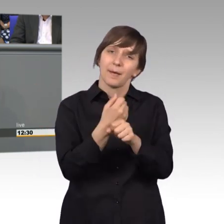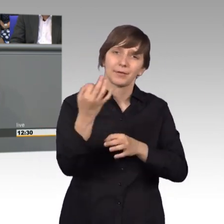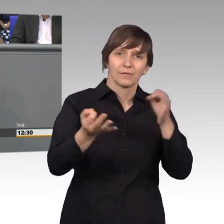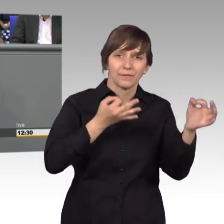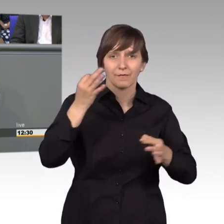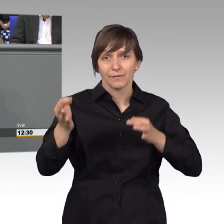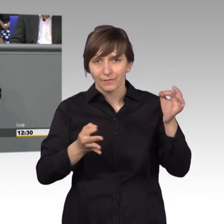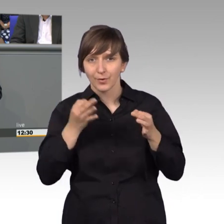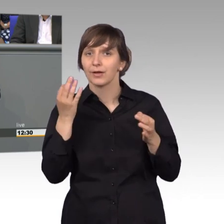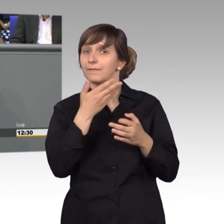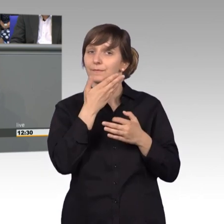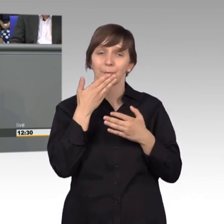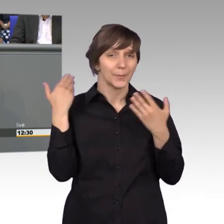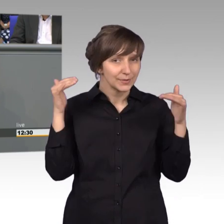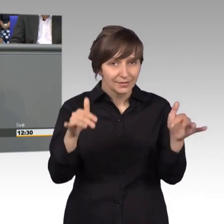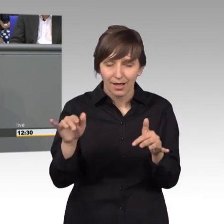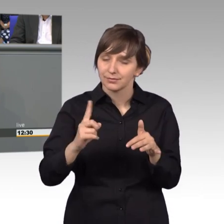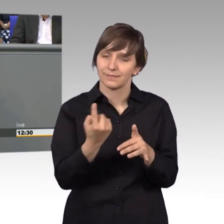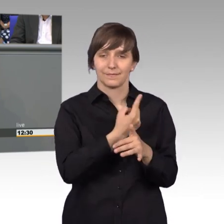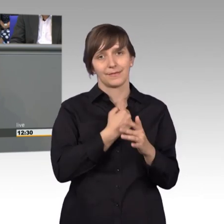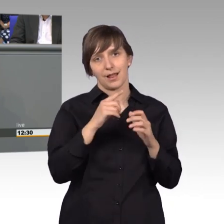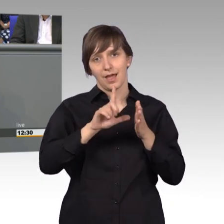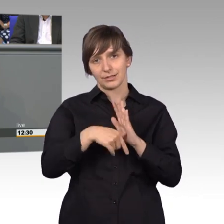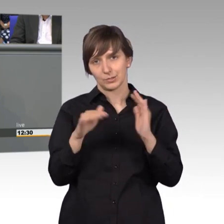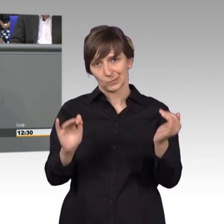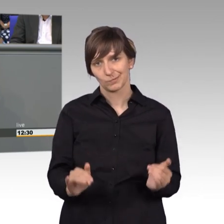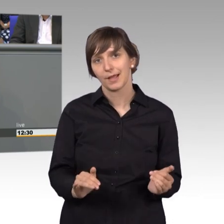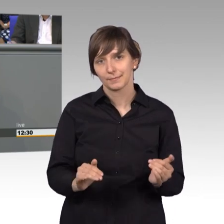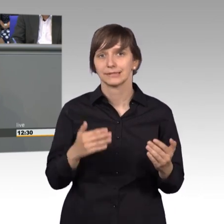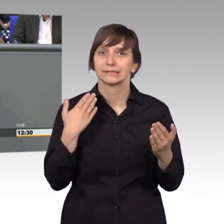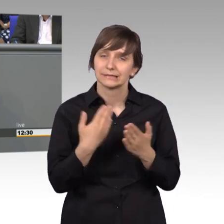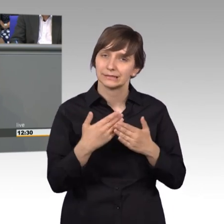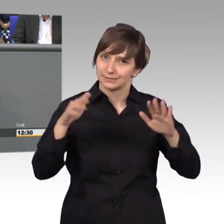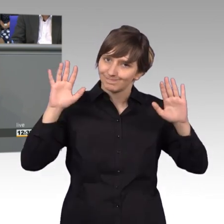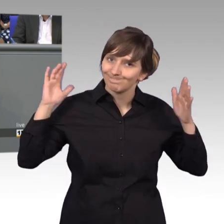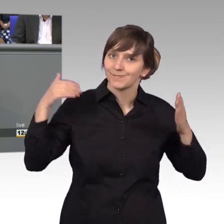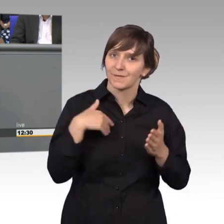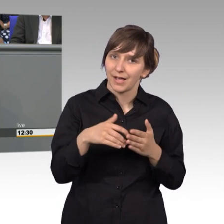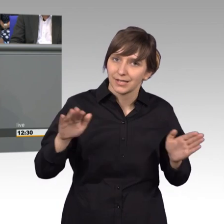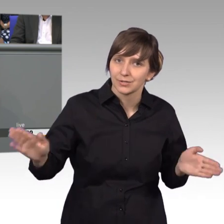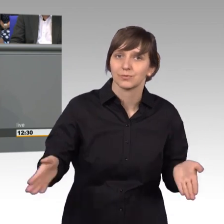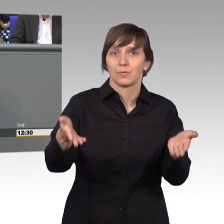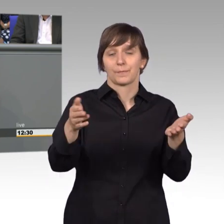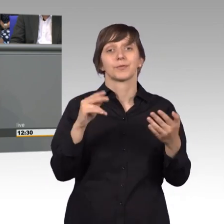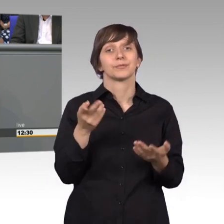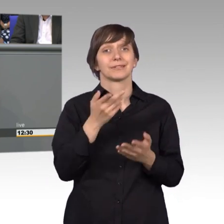wären wir nicht so gut. Nochmal Glück auf - und welche Petition 2018 dann